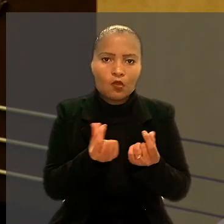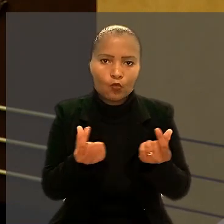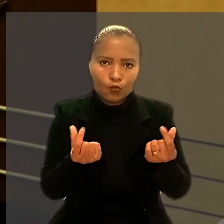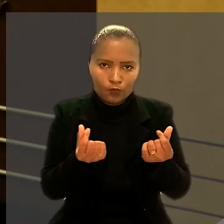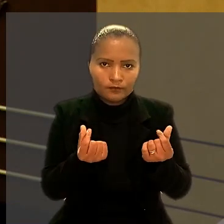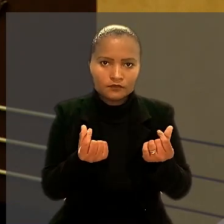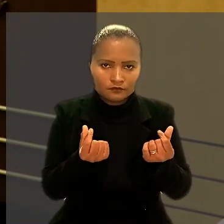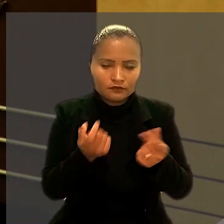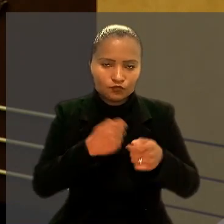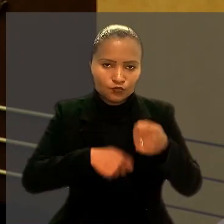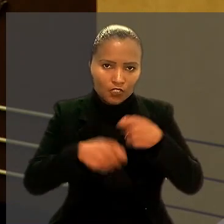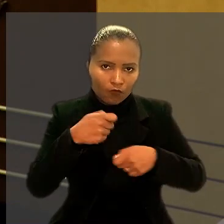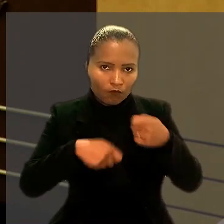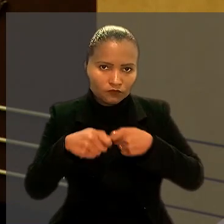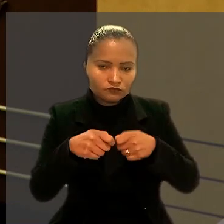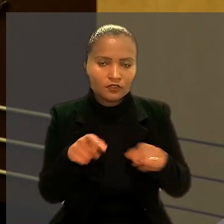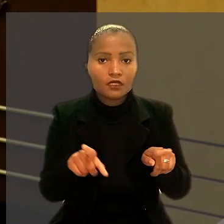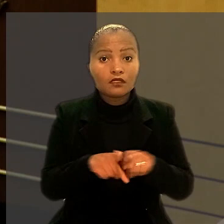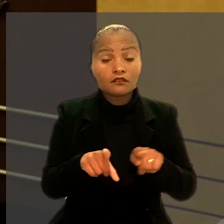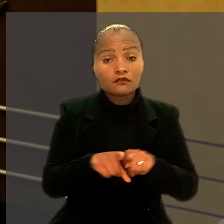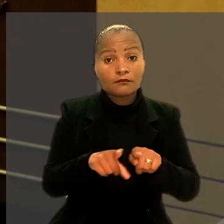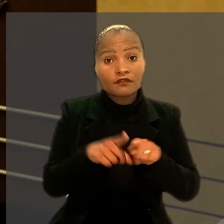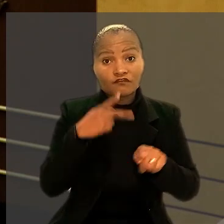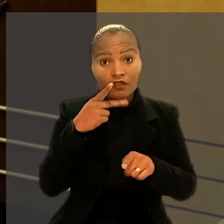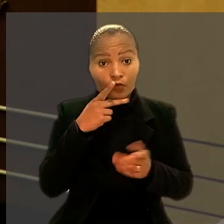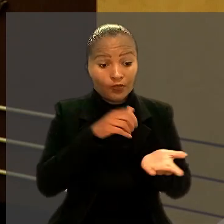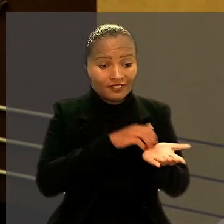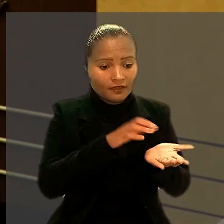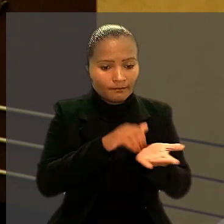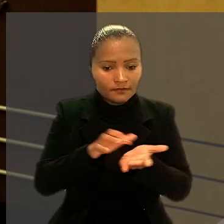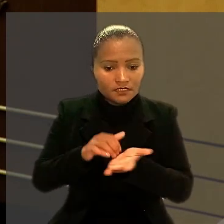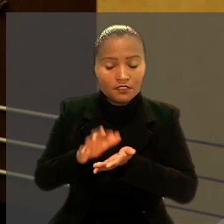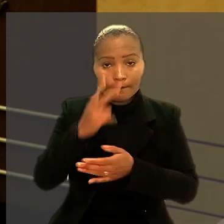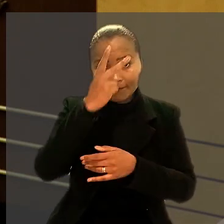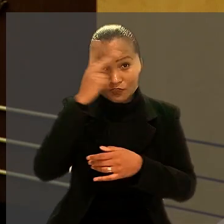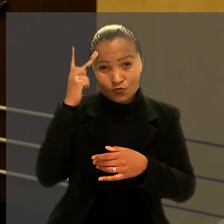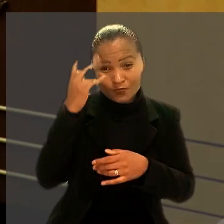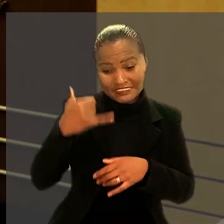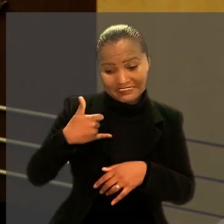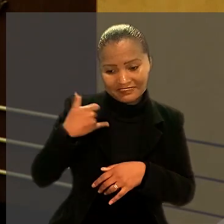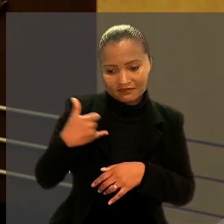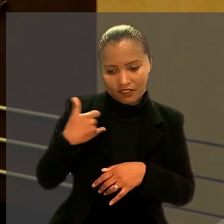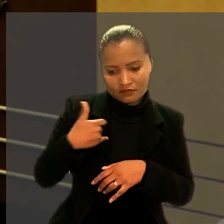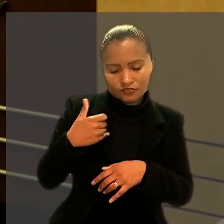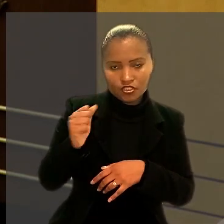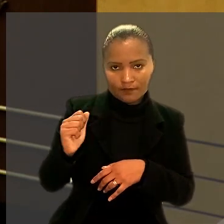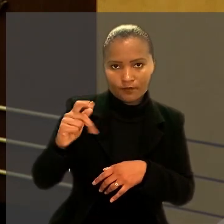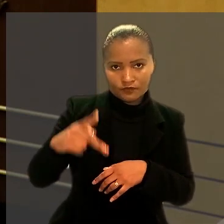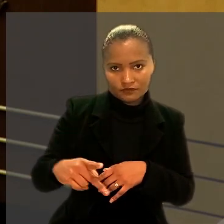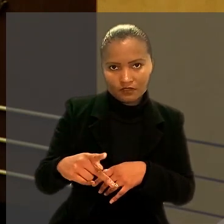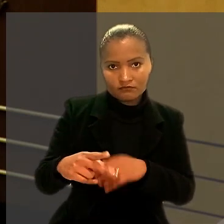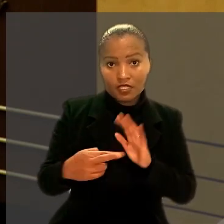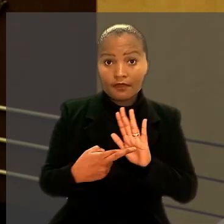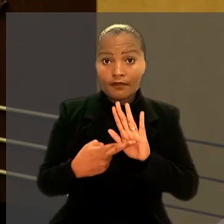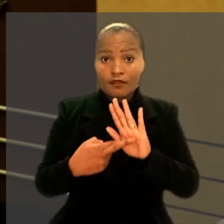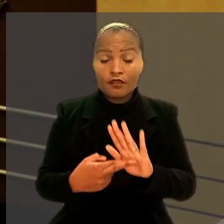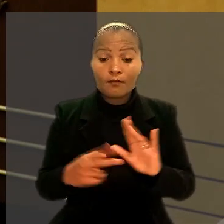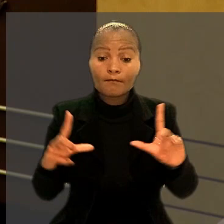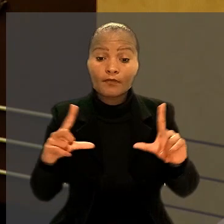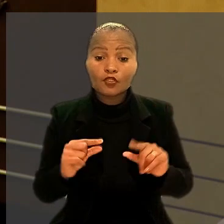Além disso, alegou que a demissão de pessoas com idade de se aposentar representou menor dano social,